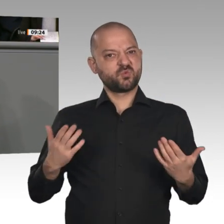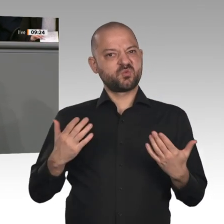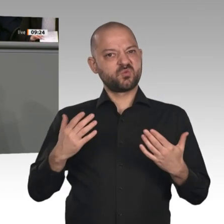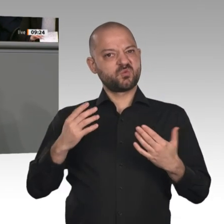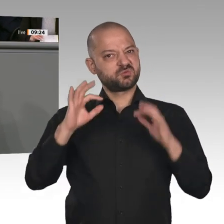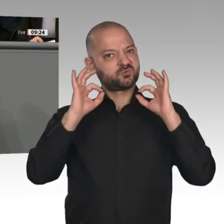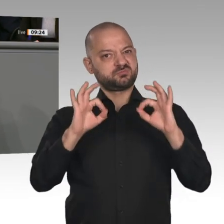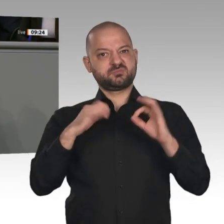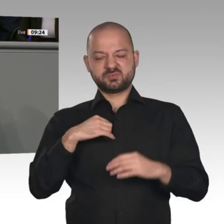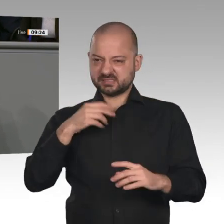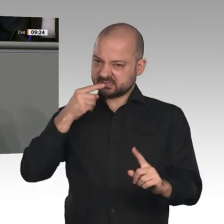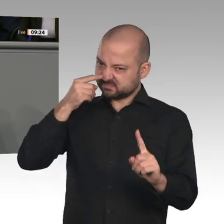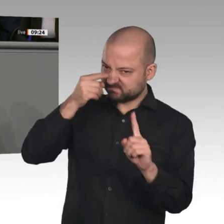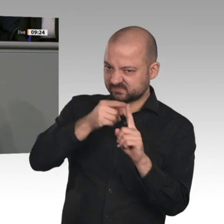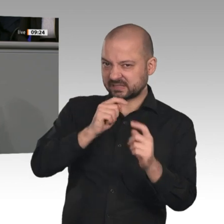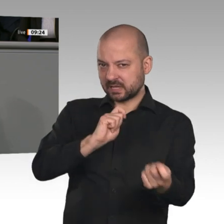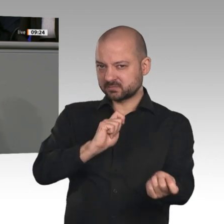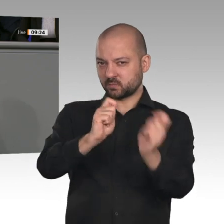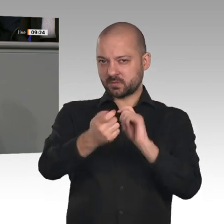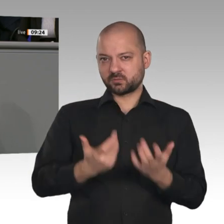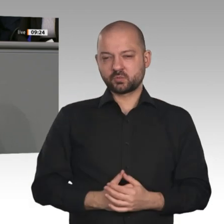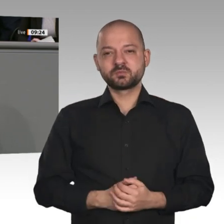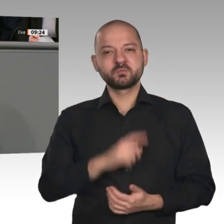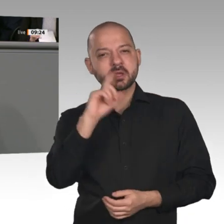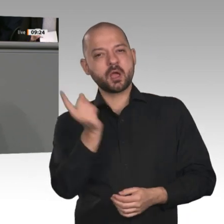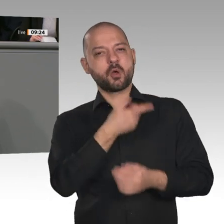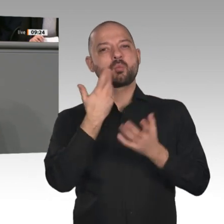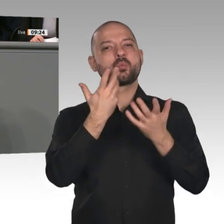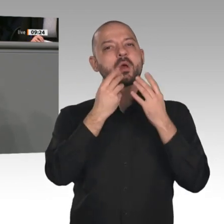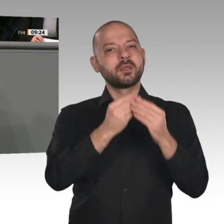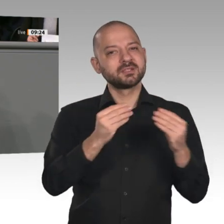der kommenden Jahre. Wir müssen mehr Vertrauen in unsere eigene Gestaltungskraft entwickeln.